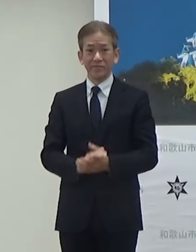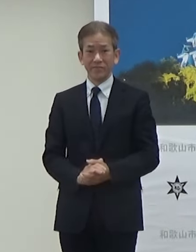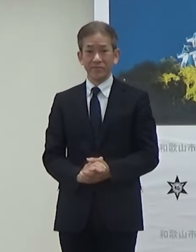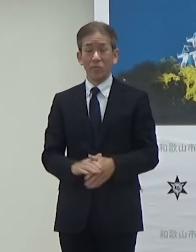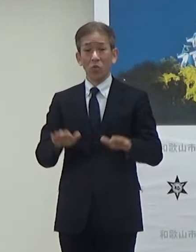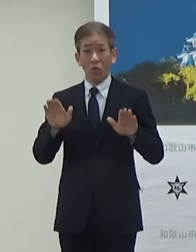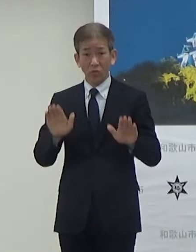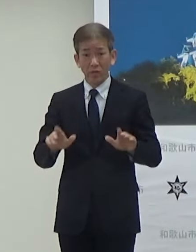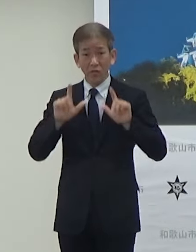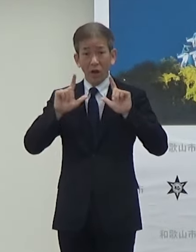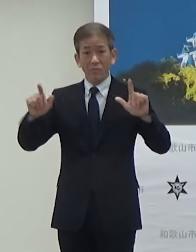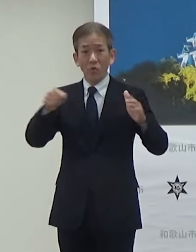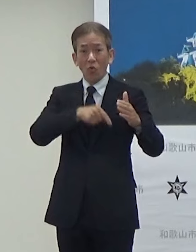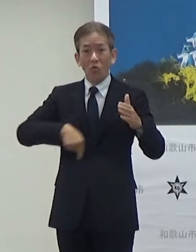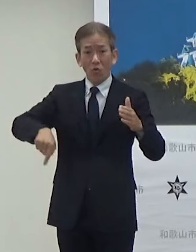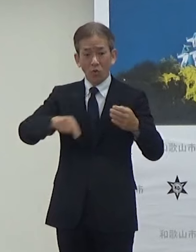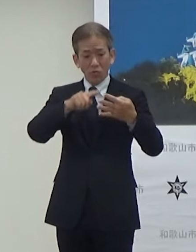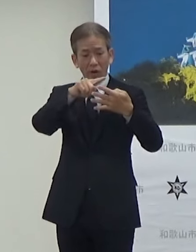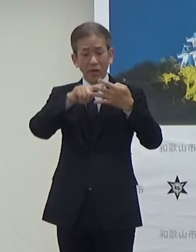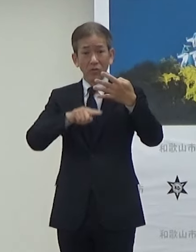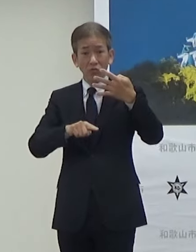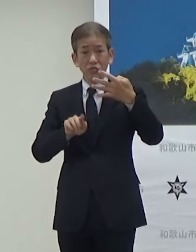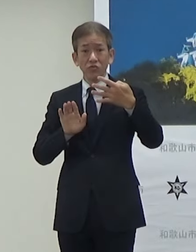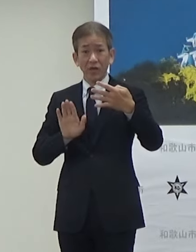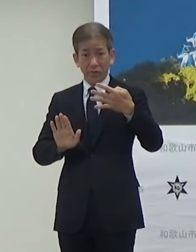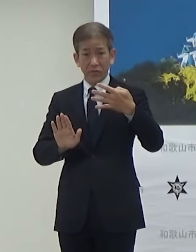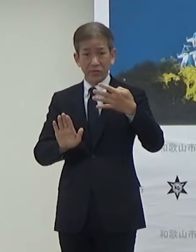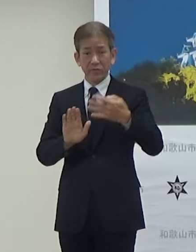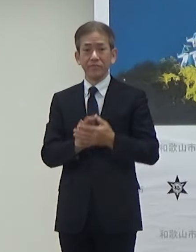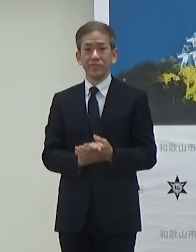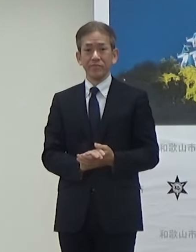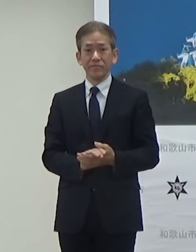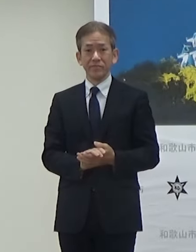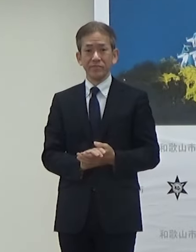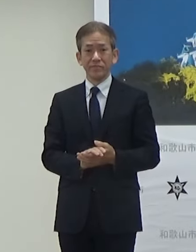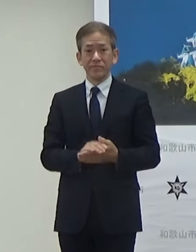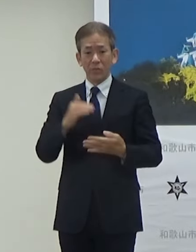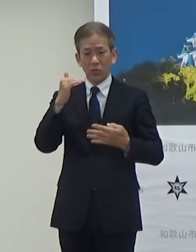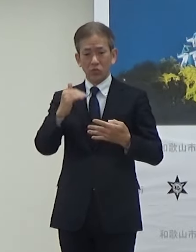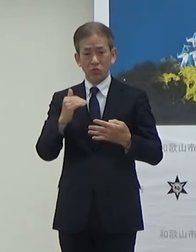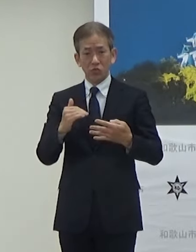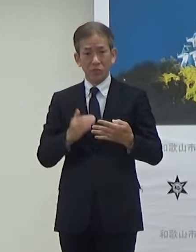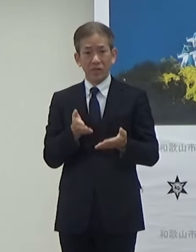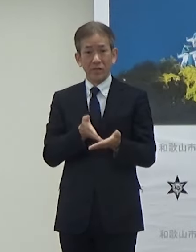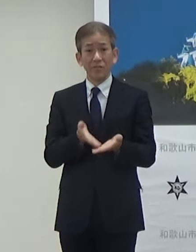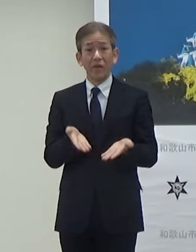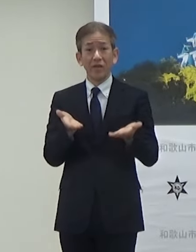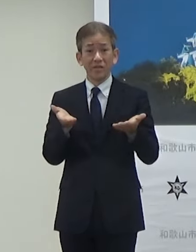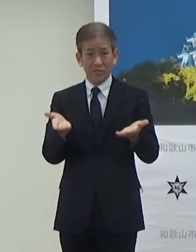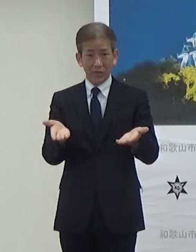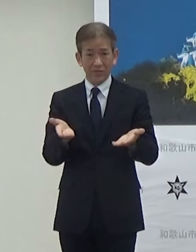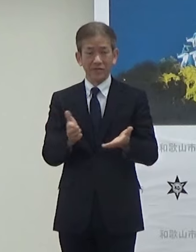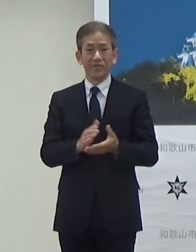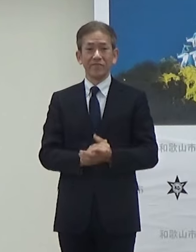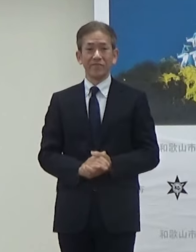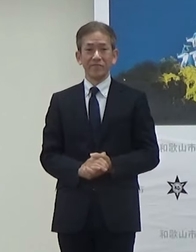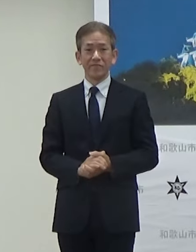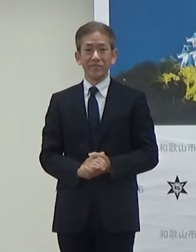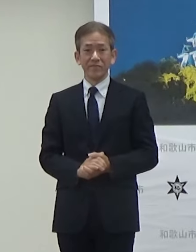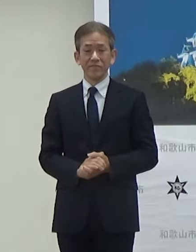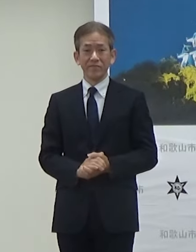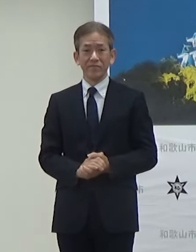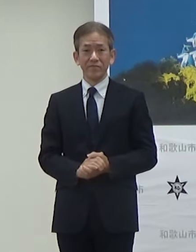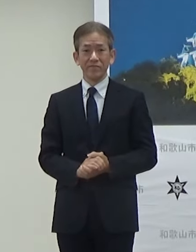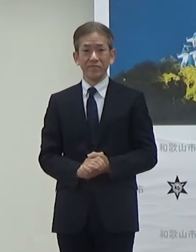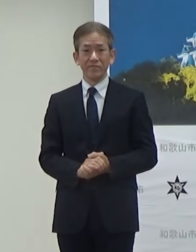本日発表項目4項目ございます順次モニターの方で説明させていただきます